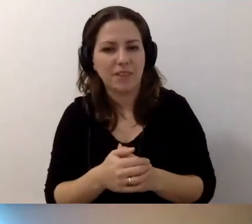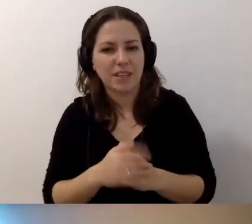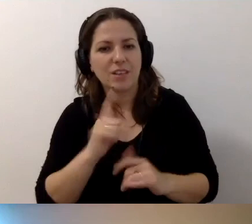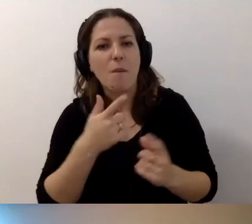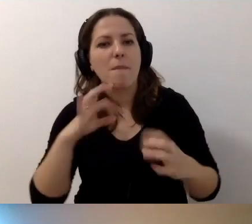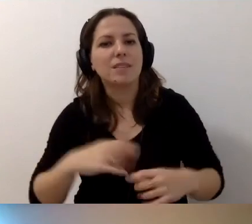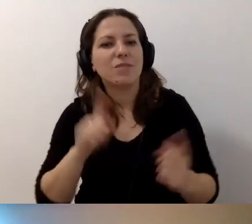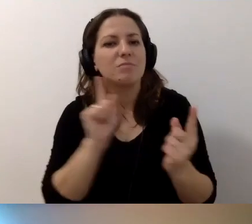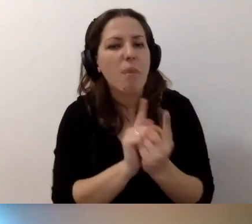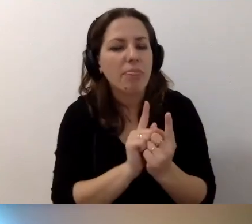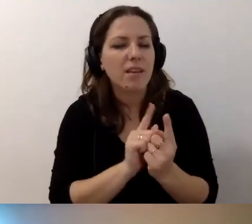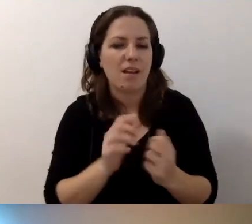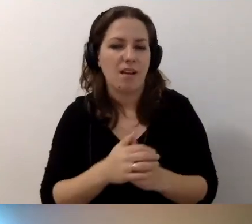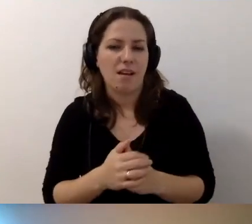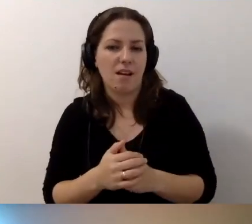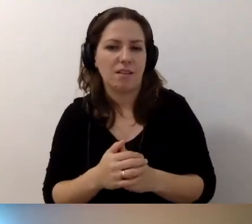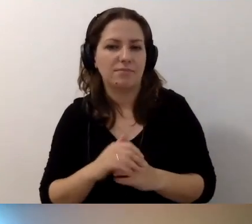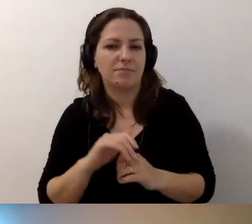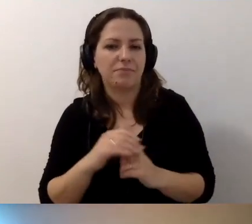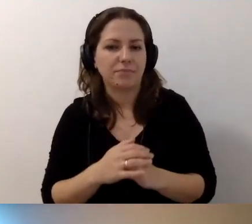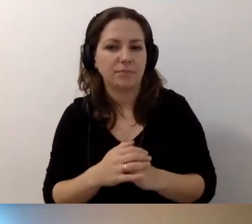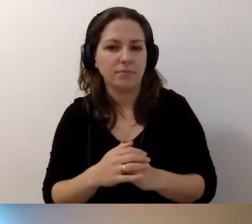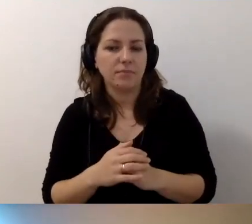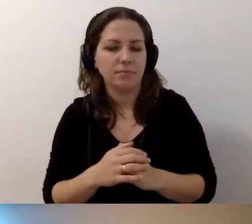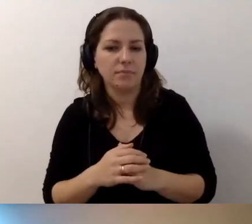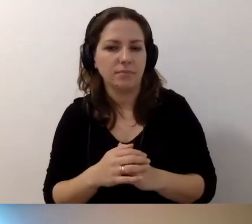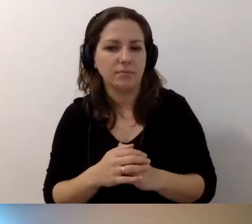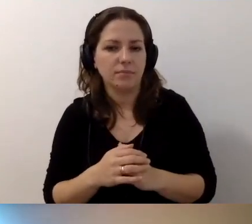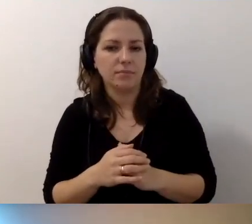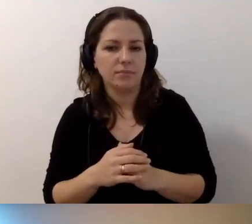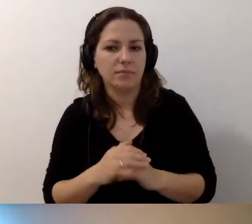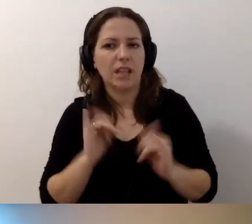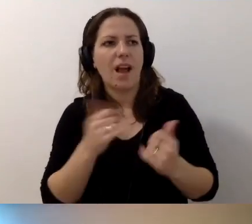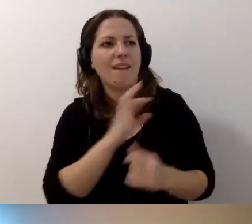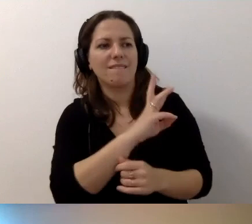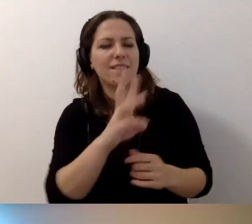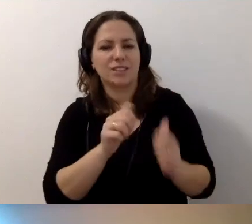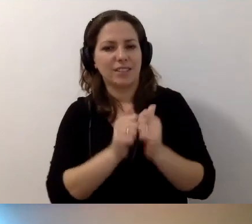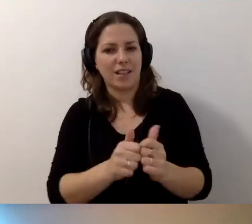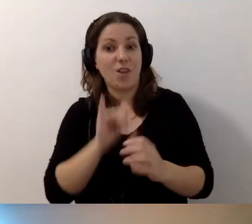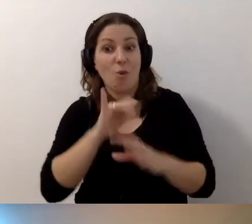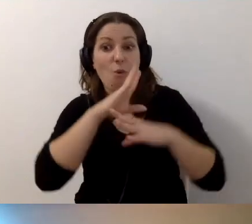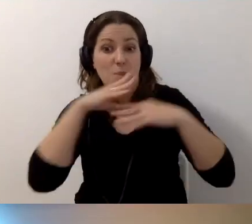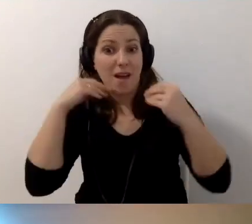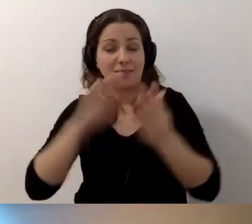Co stanęło jako wasze wyzwania. Uśmiechajmy się do siebie. Naprawdę.